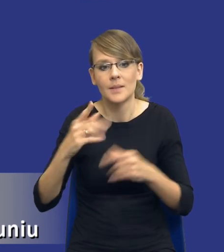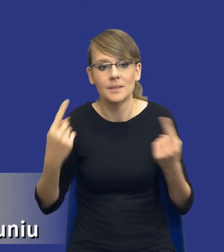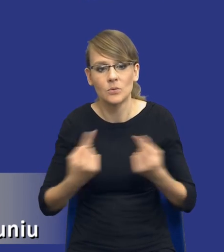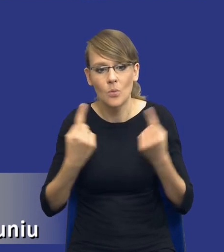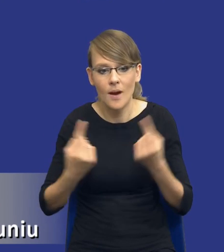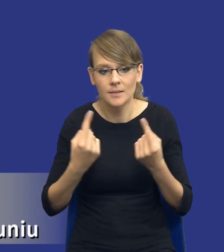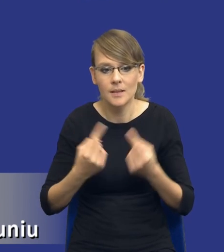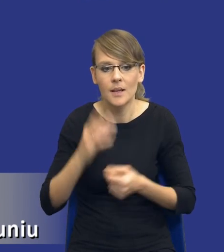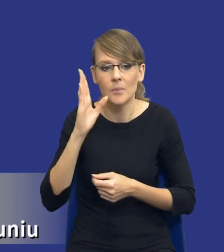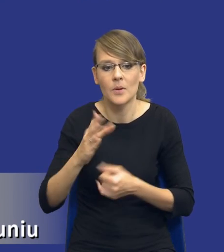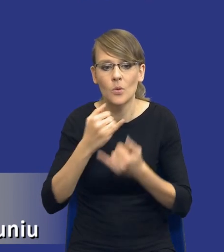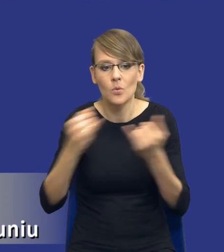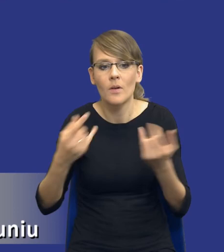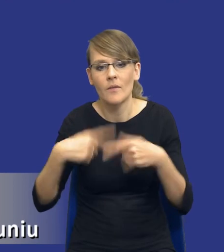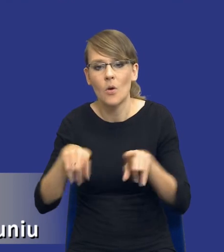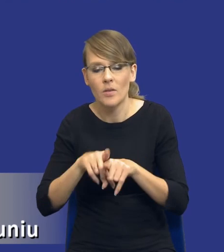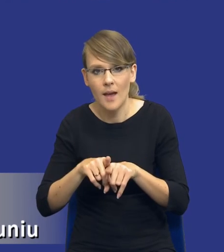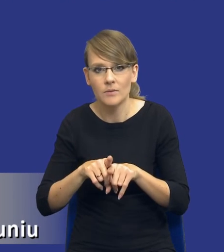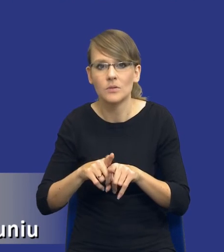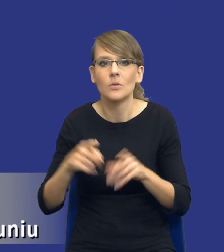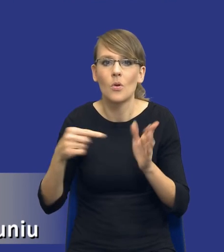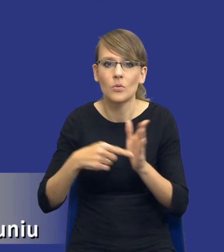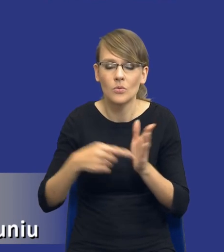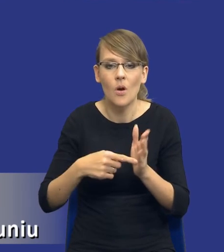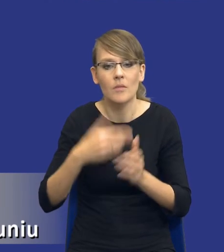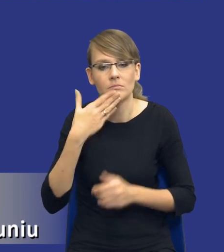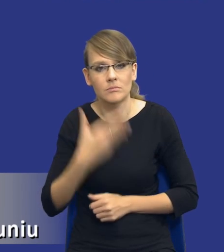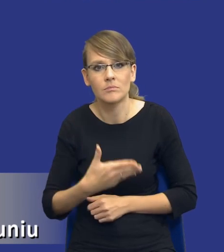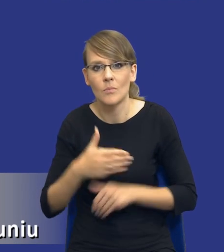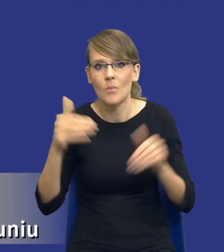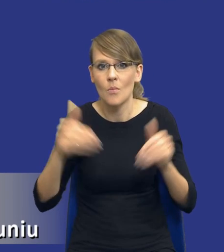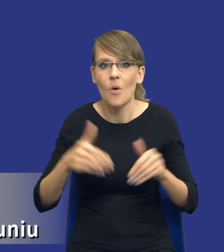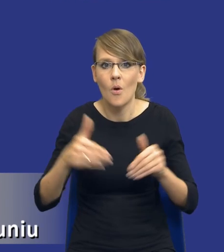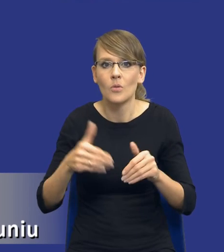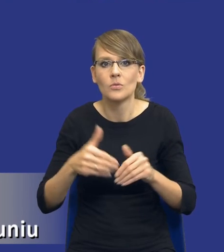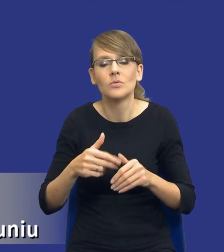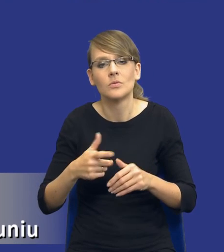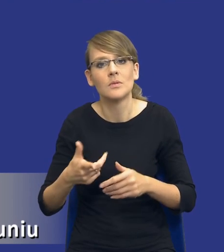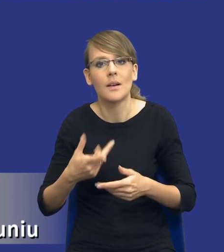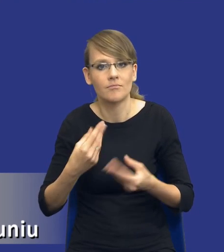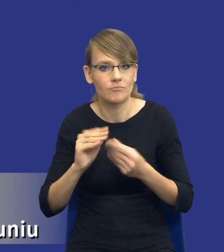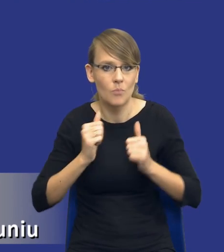będziemy mieli różnych wykonawców, co pozwoli nam na pewną, że tak się wyrażę, przyjęcie pewnego spokoju niż w sytuacji, kiedy jesteśmy